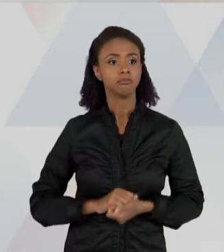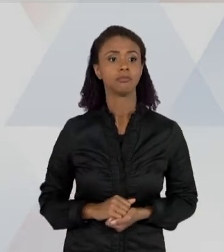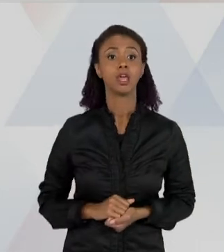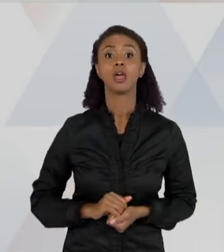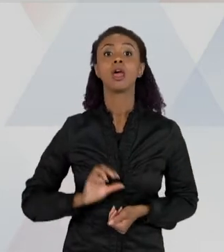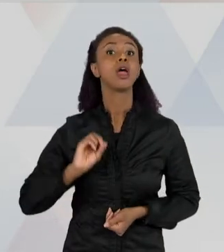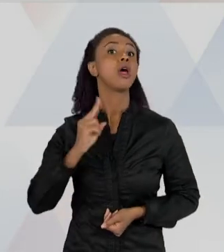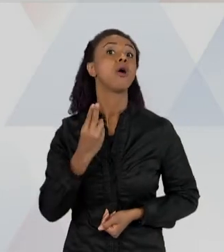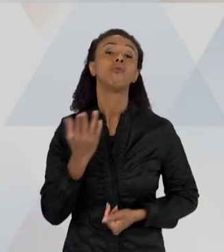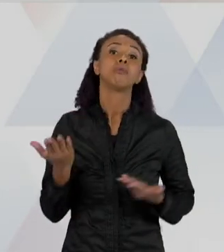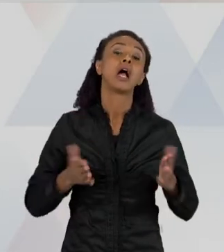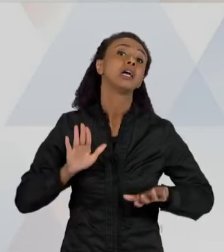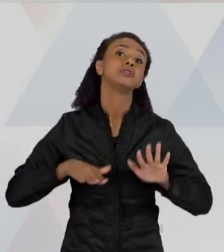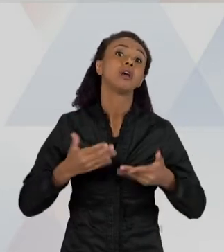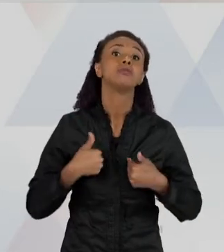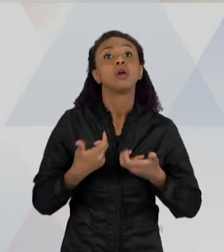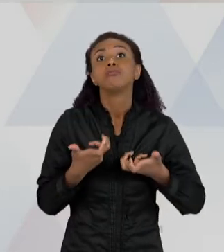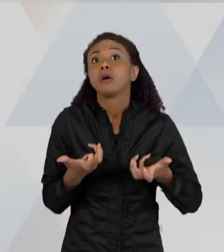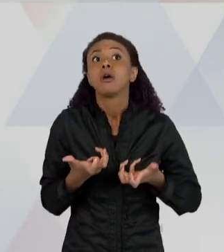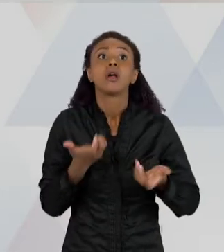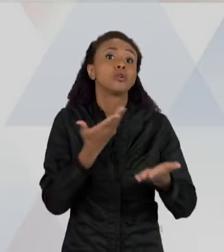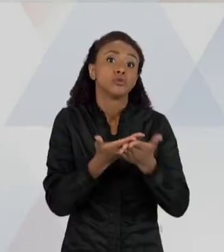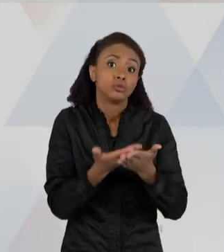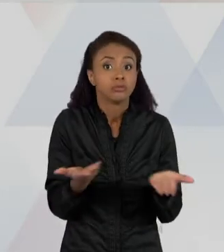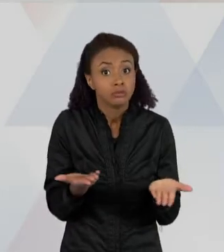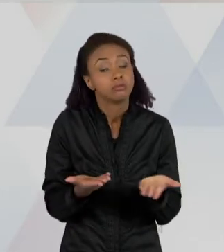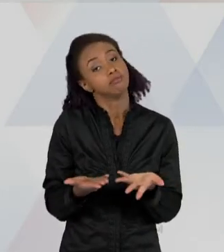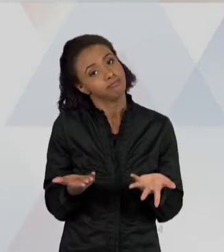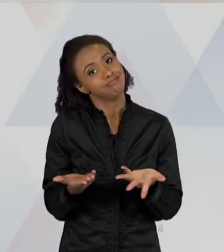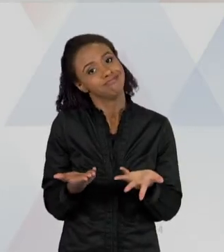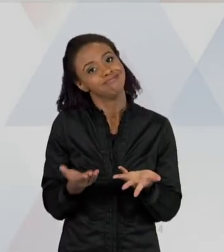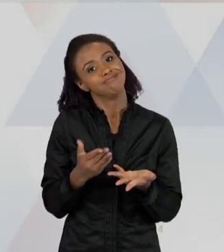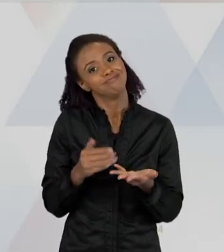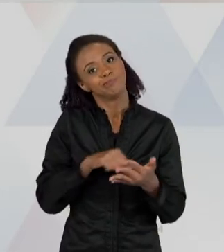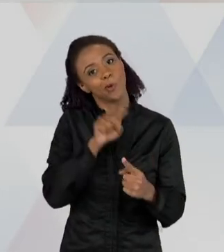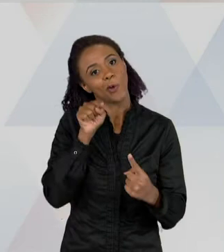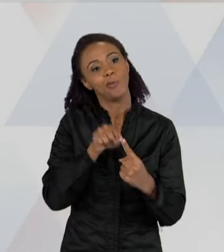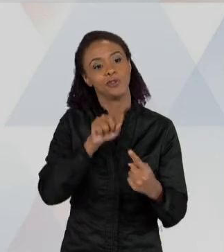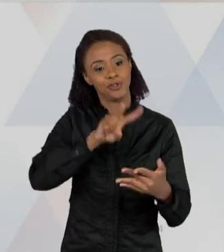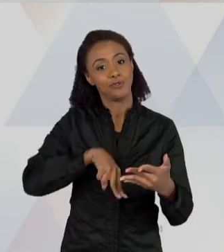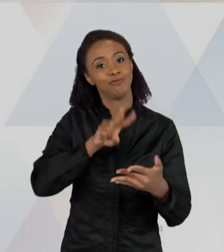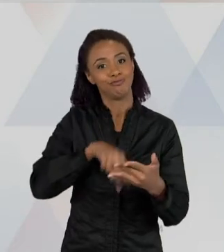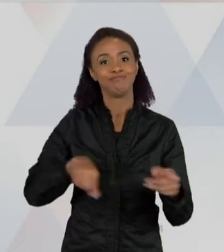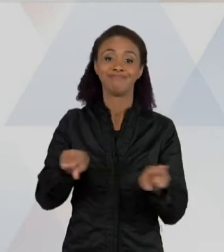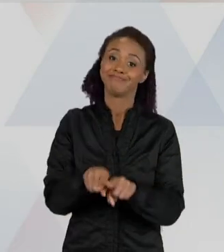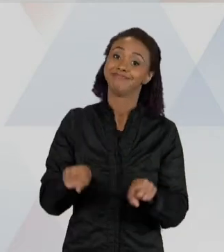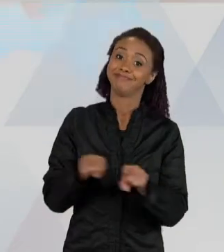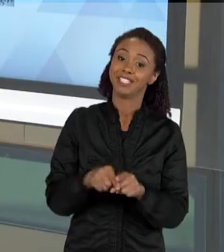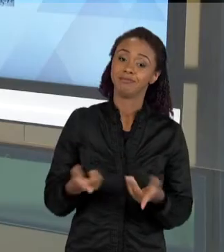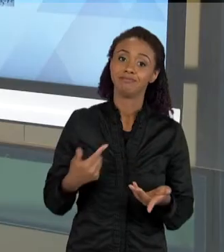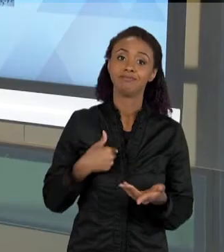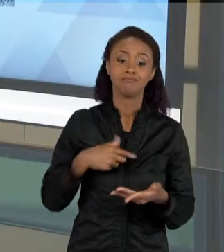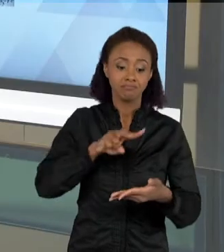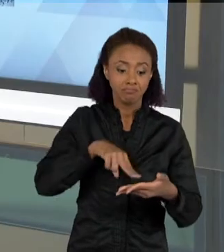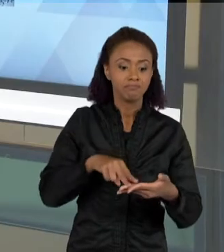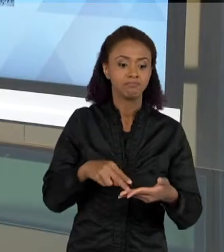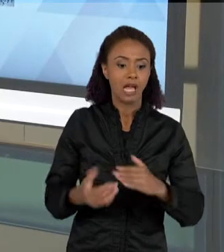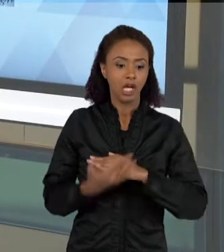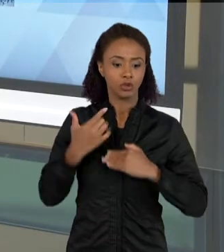ESSA É A OUTRA FINALIDADE DA LEITURA E PARA ME PREPARAR PARA ALGUM TIPO DE EXAME, ME PREPARAR